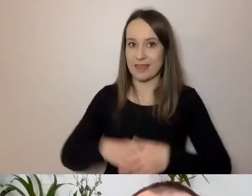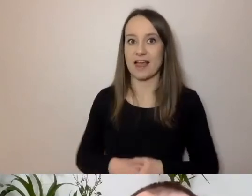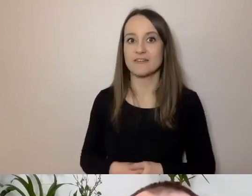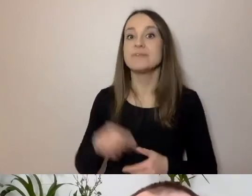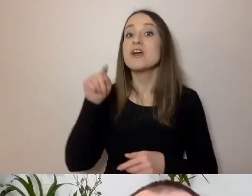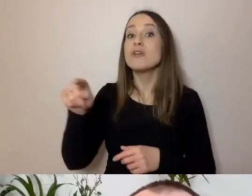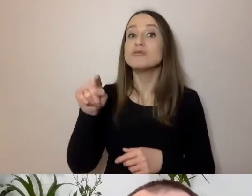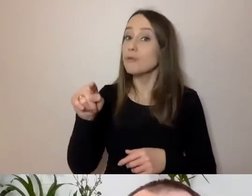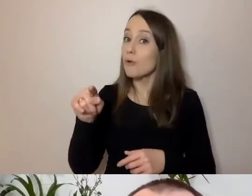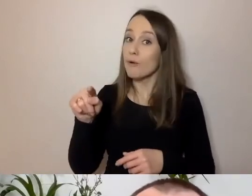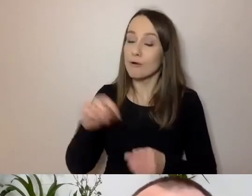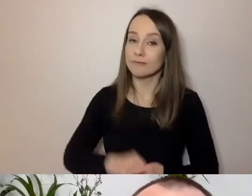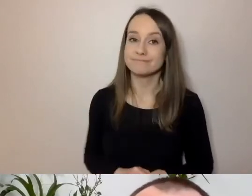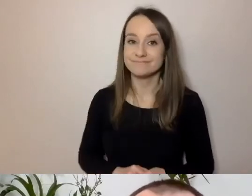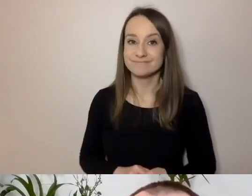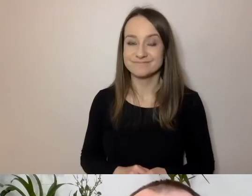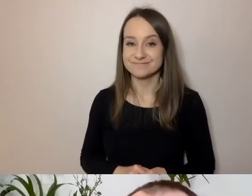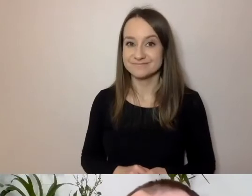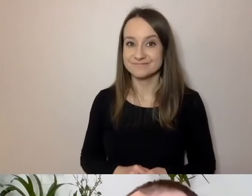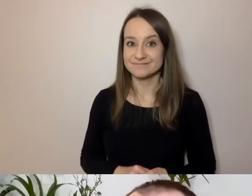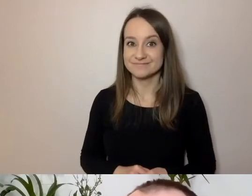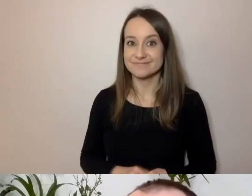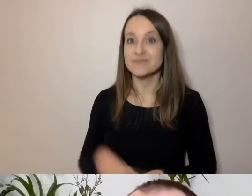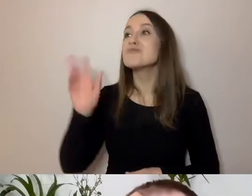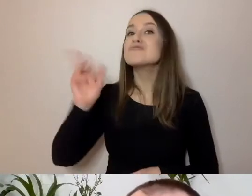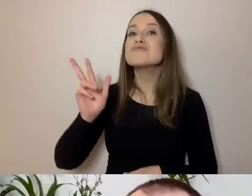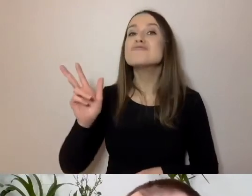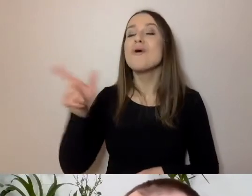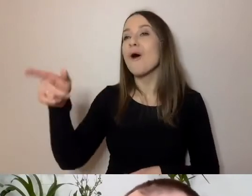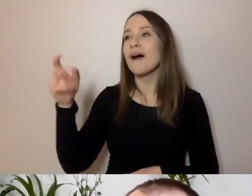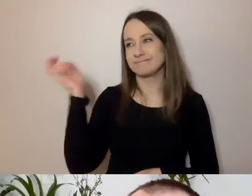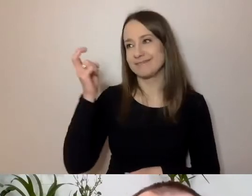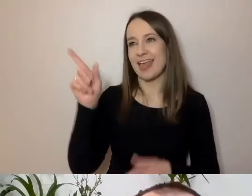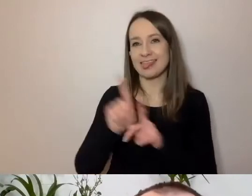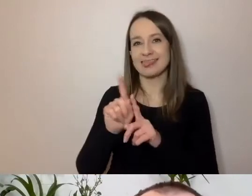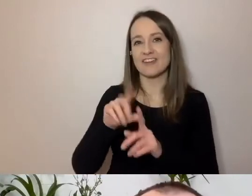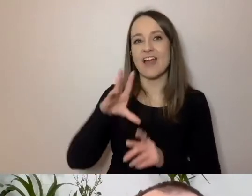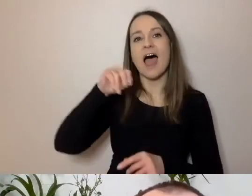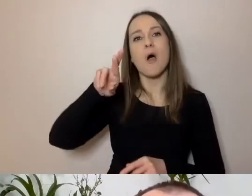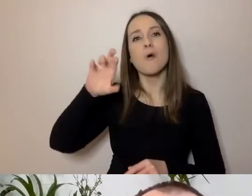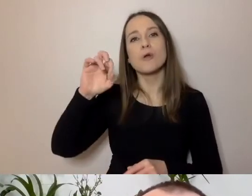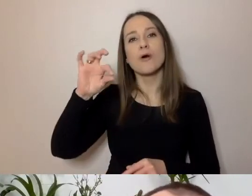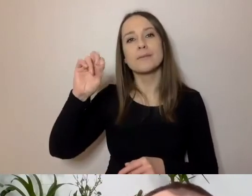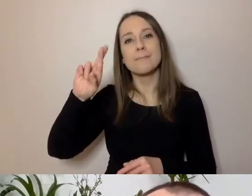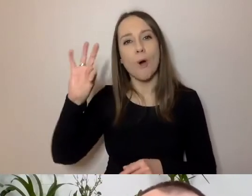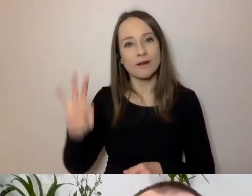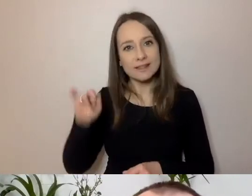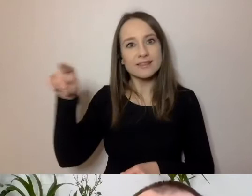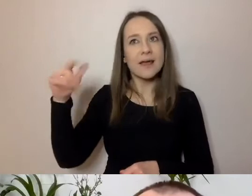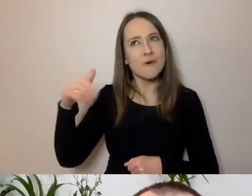ci, którzy interesują się zimowymi dyscyplinami - znać z Eurosportu. Mam doświadczenie dziennikarskie